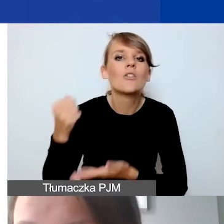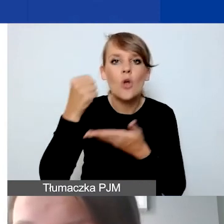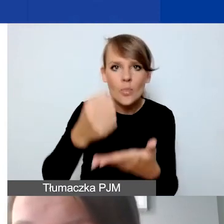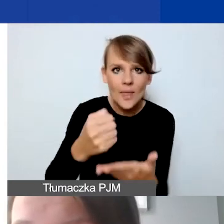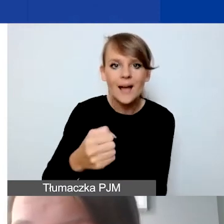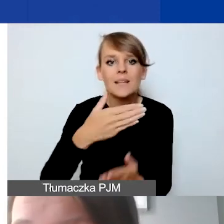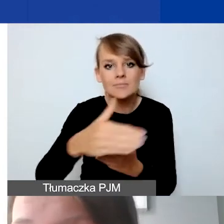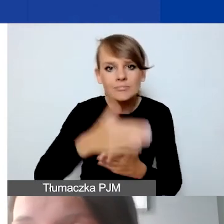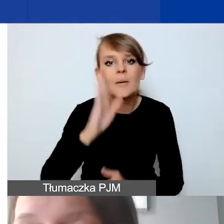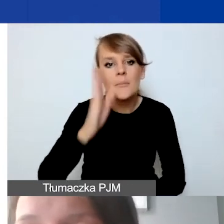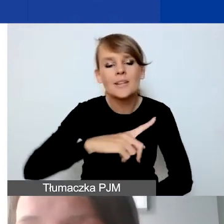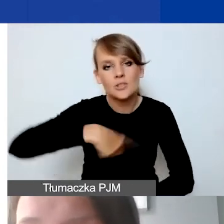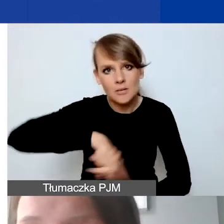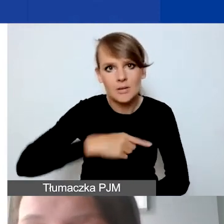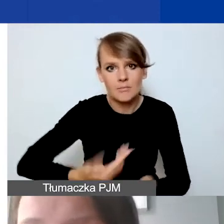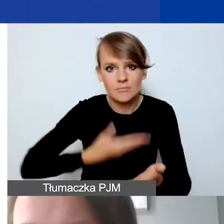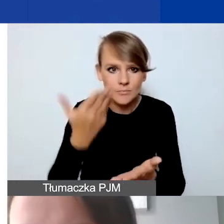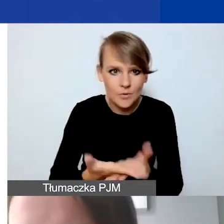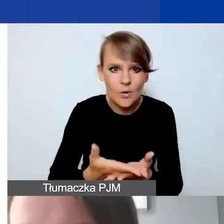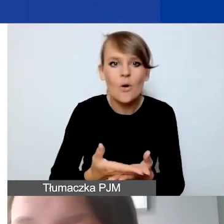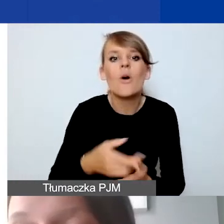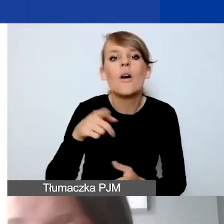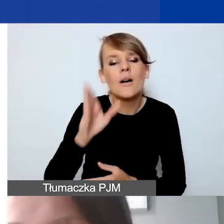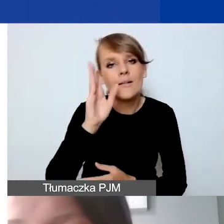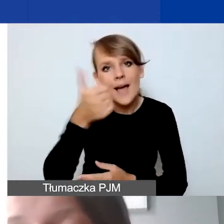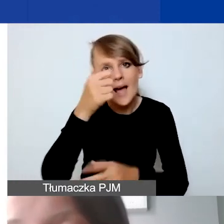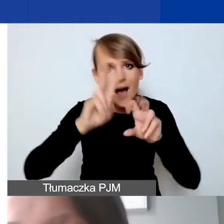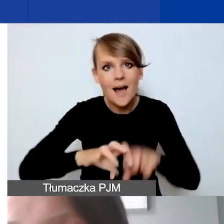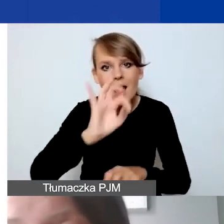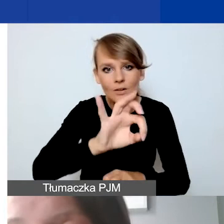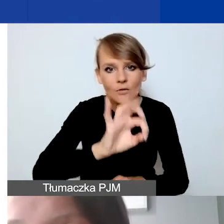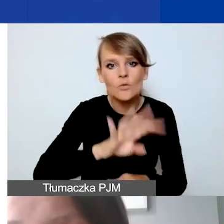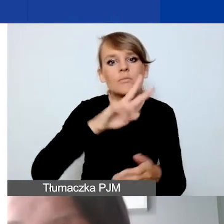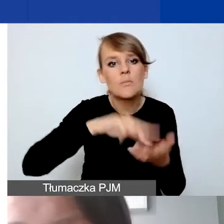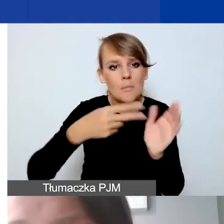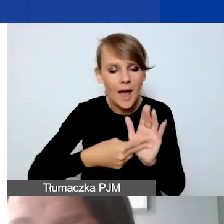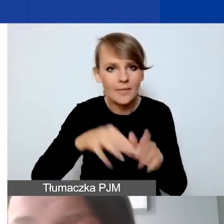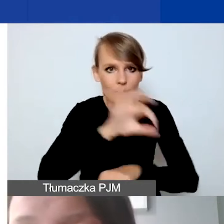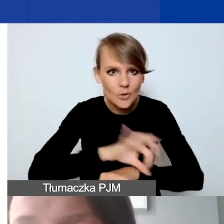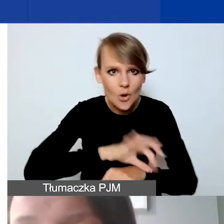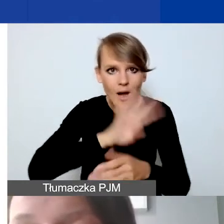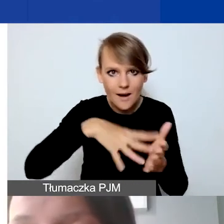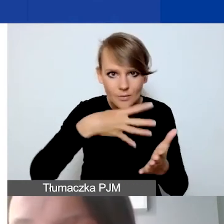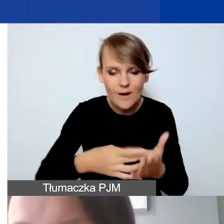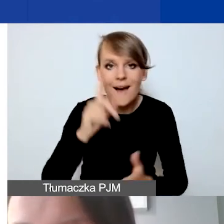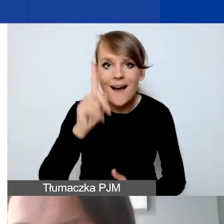po analizie państwa projektów i harmonogramu. Ale w przypadku projektów interwencyjnych